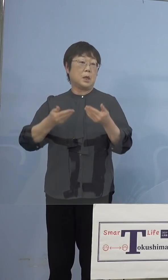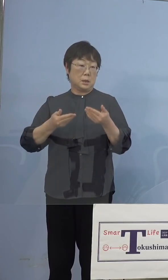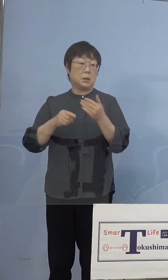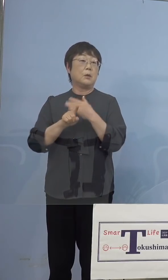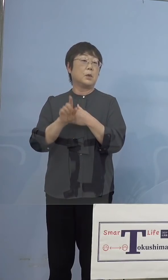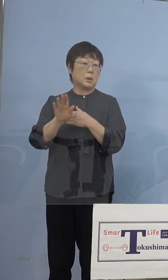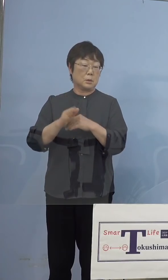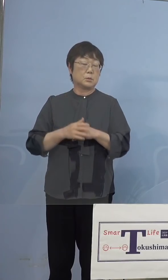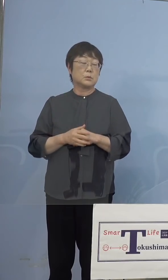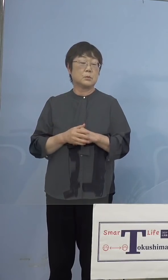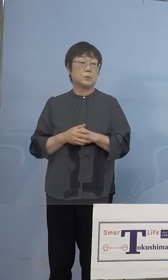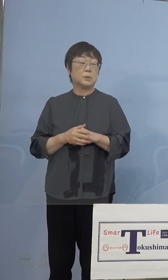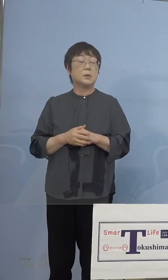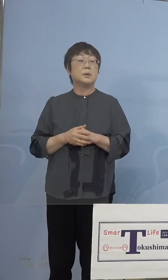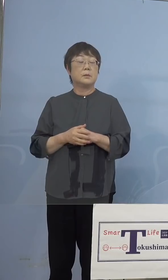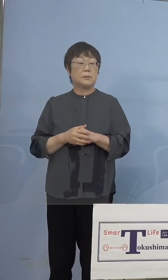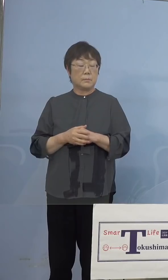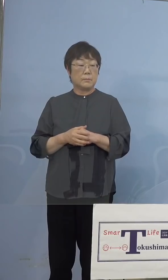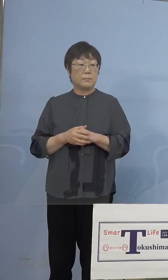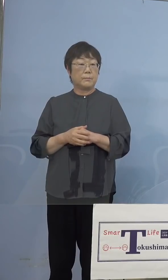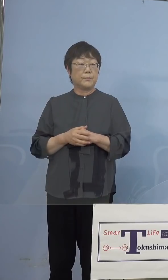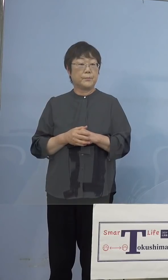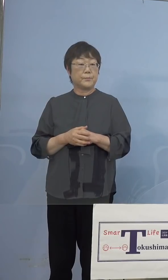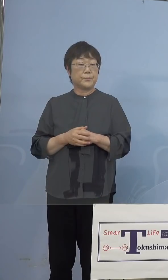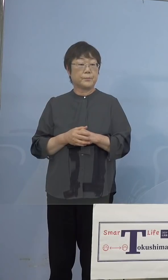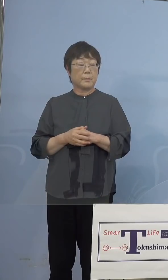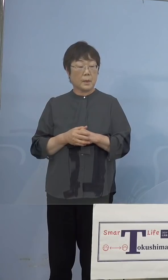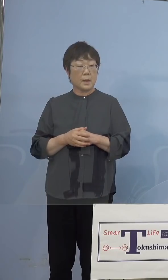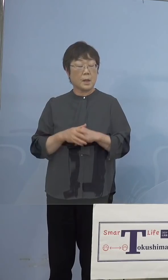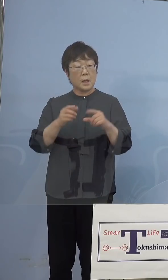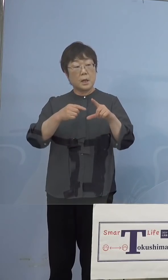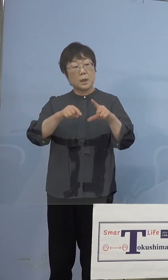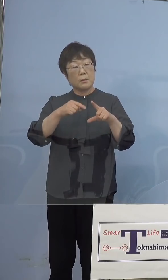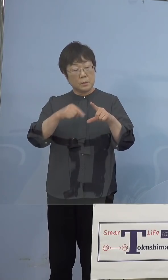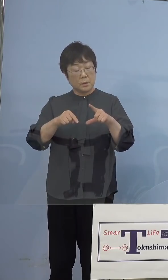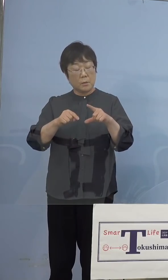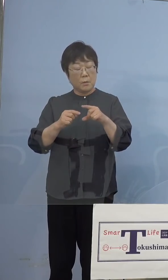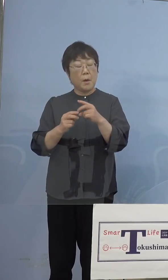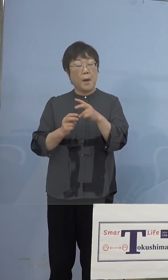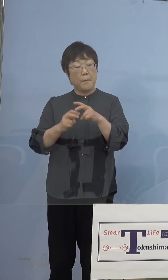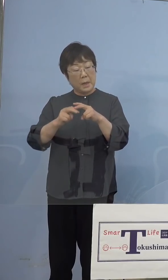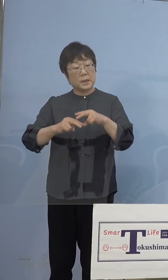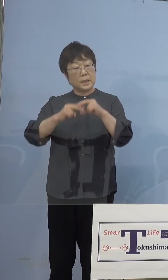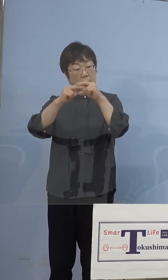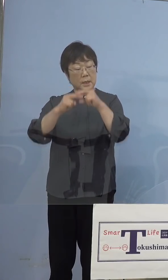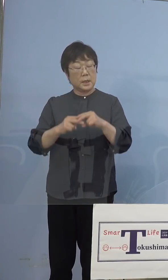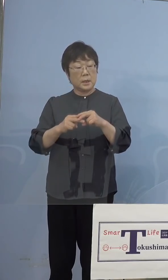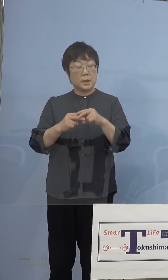そうした中で、一部バッテリーがですね 不具合、つまり充電していると